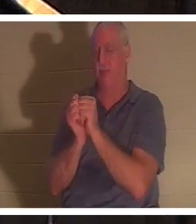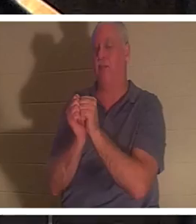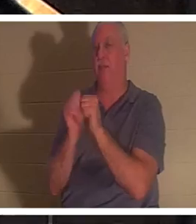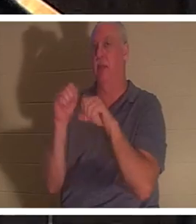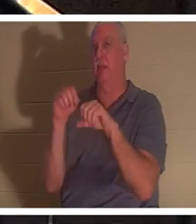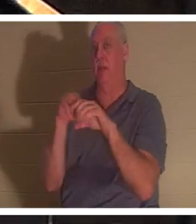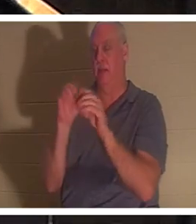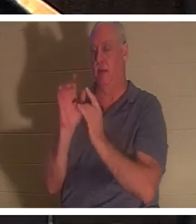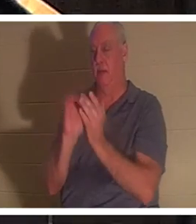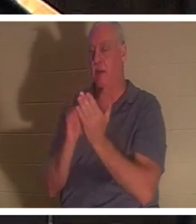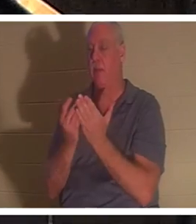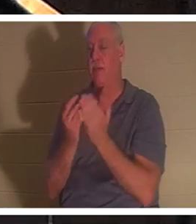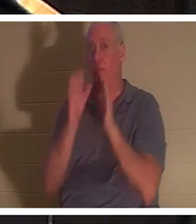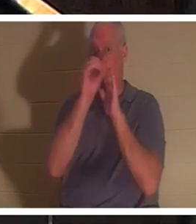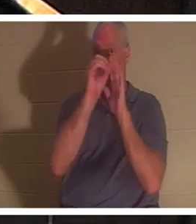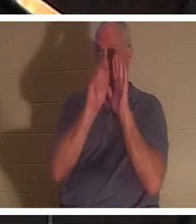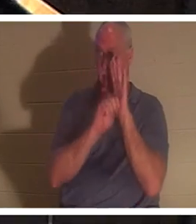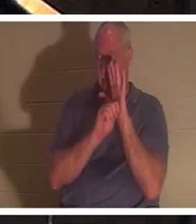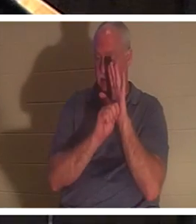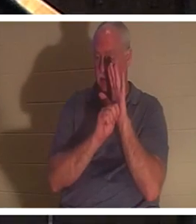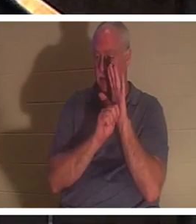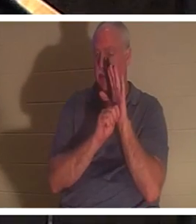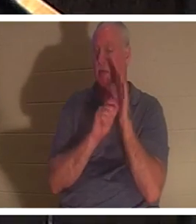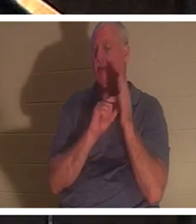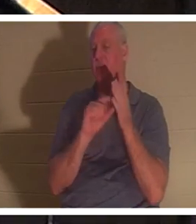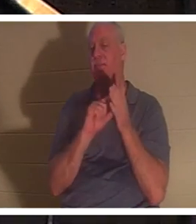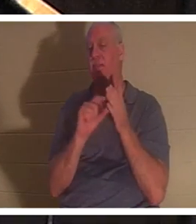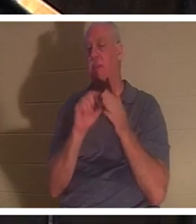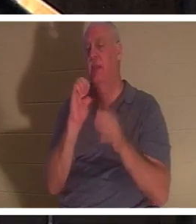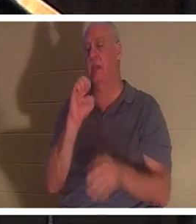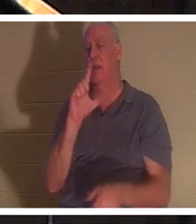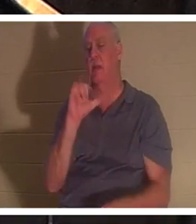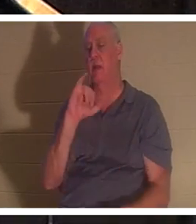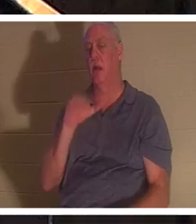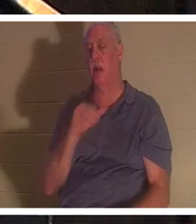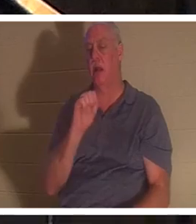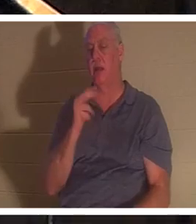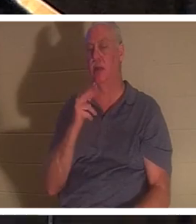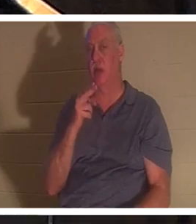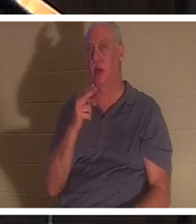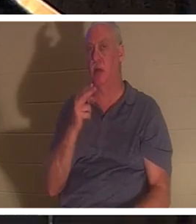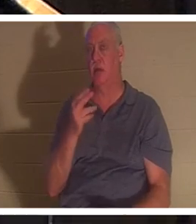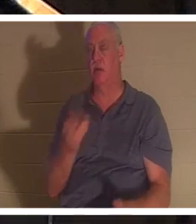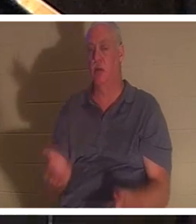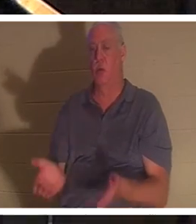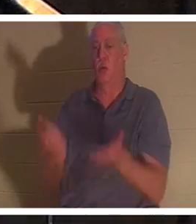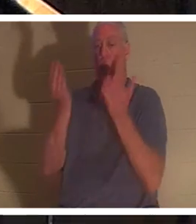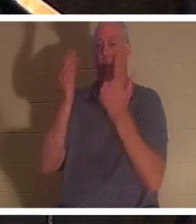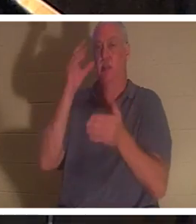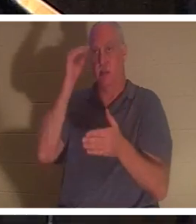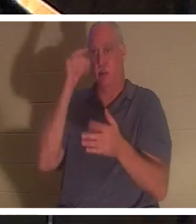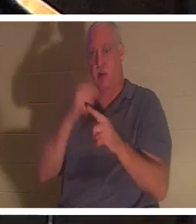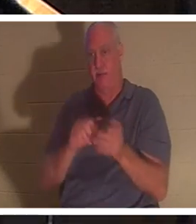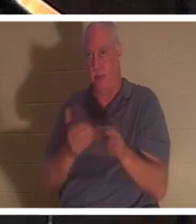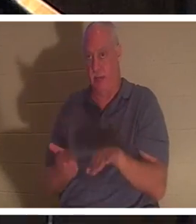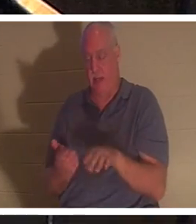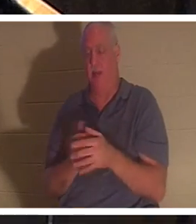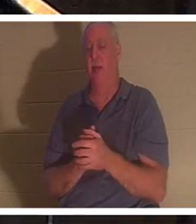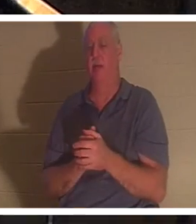l'Ancien Testament, il y a le passage où Élie ressuscite un petit garçon de la mort. Et en hébreu,